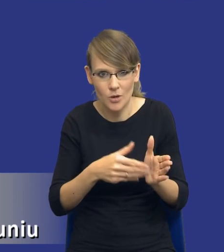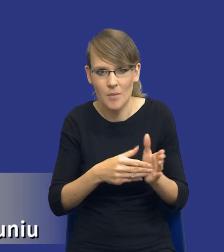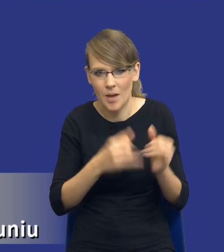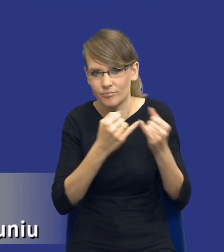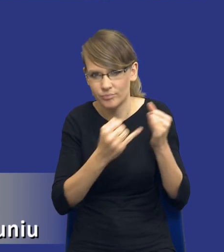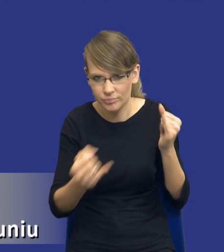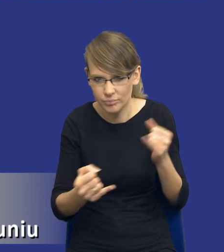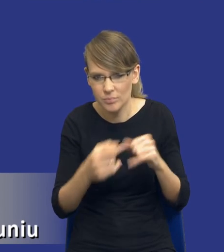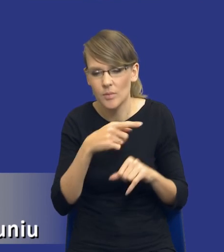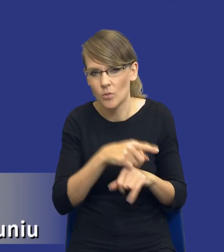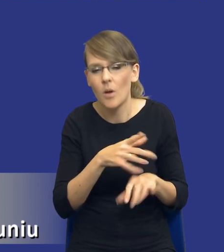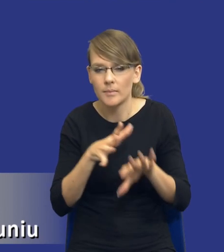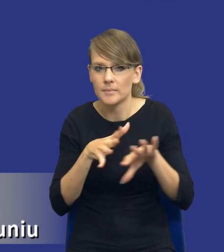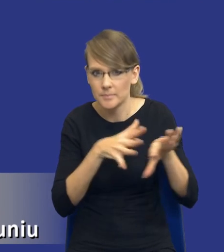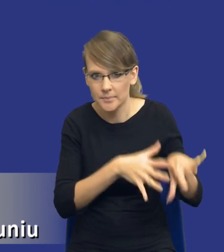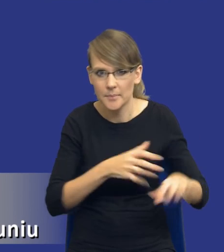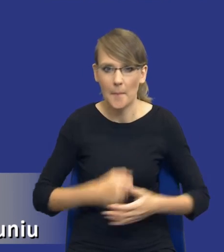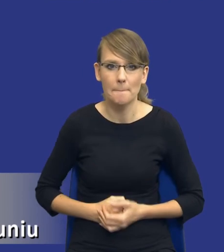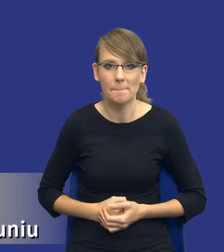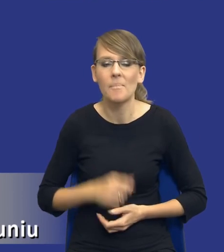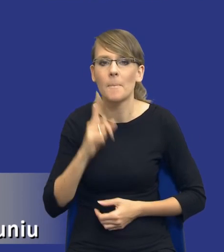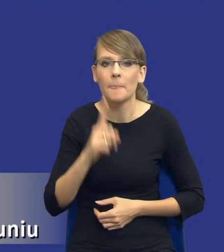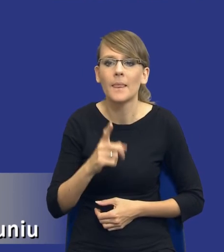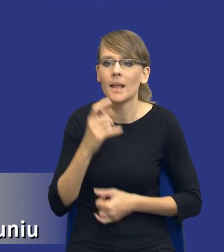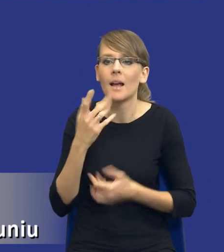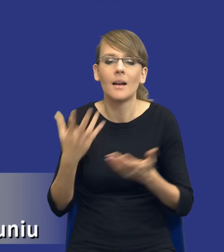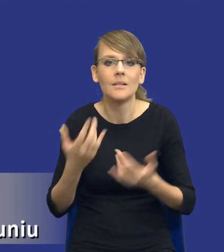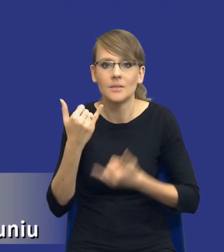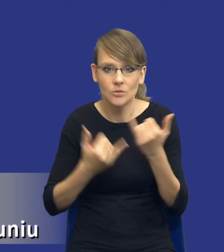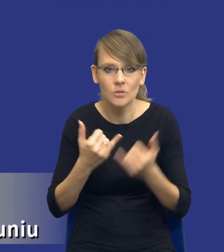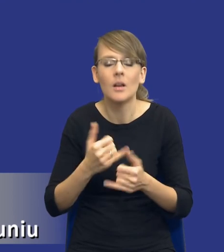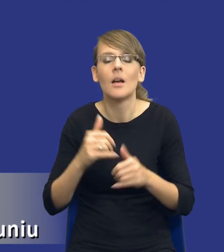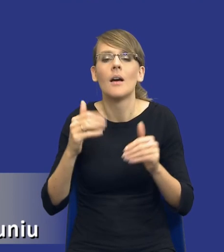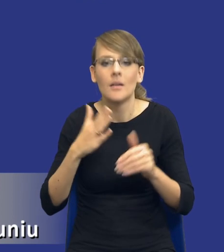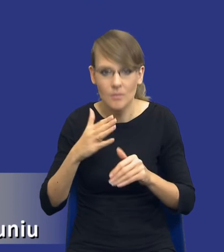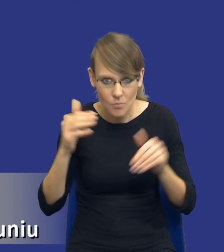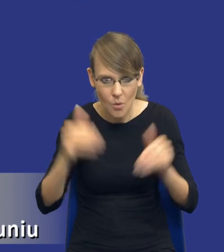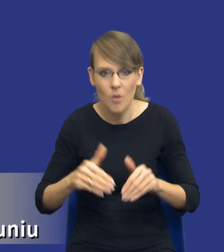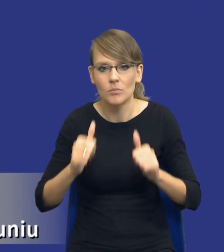Tego typu sytuacje. Natomiast także rzeczywiście jesteśmy w stanie to sobie zaplanować, to powinniśmy